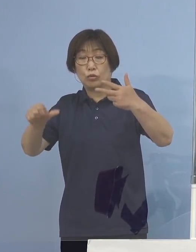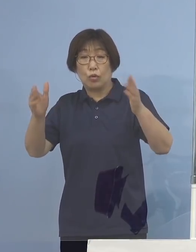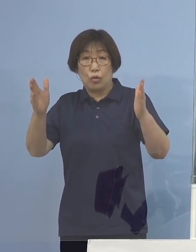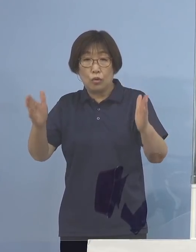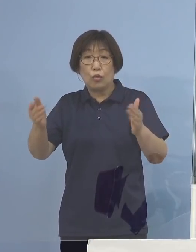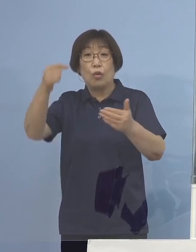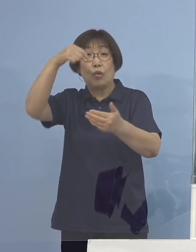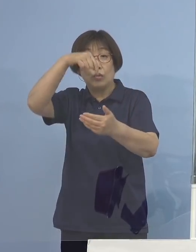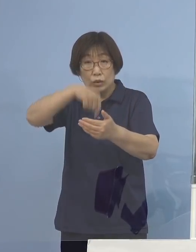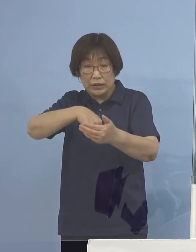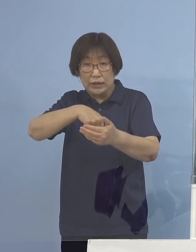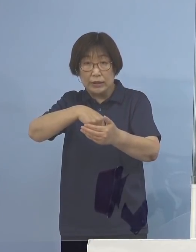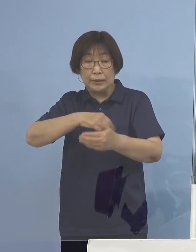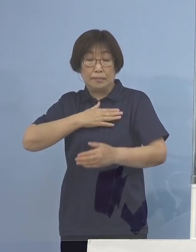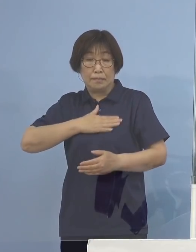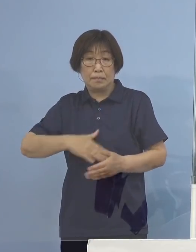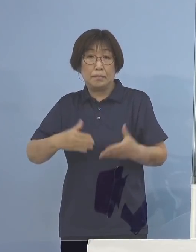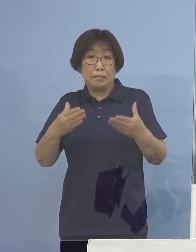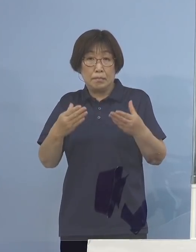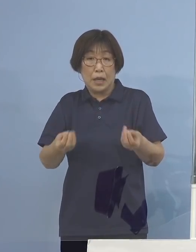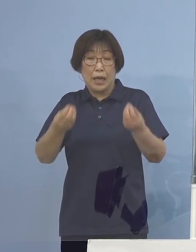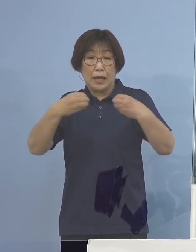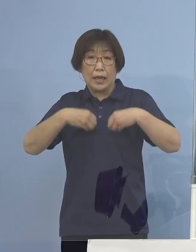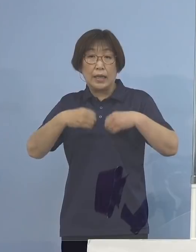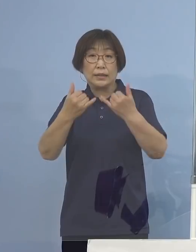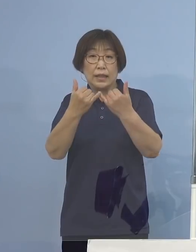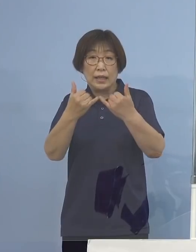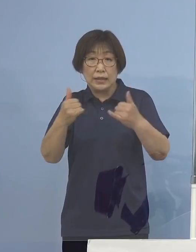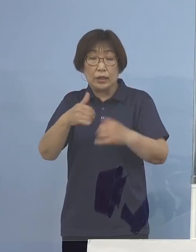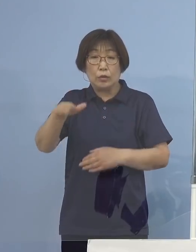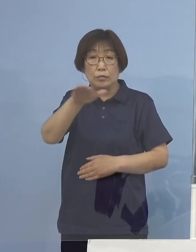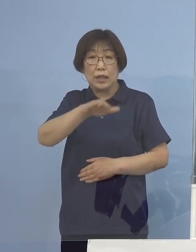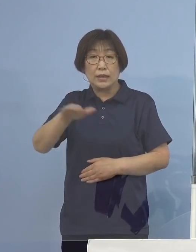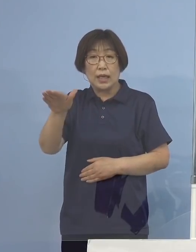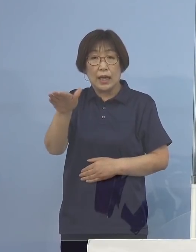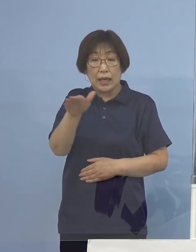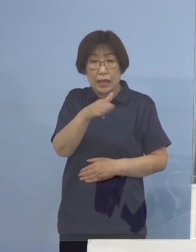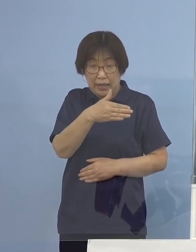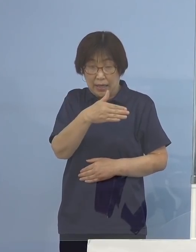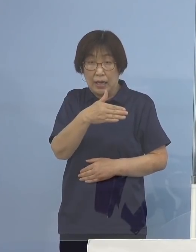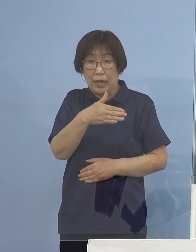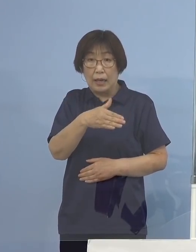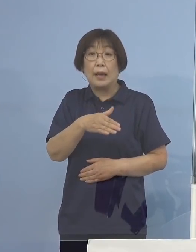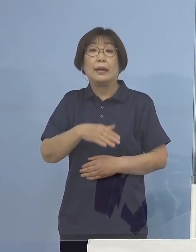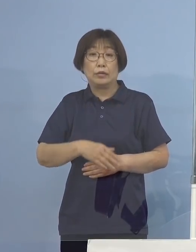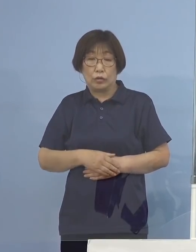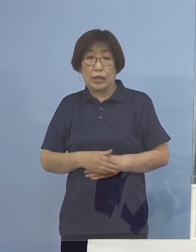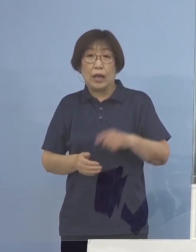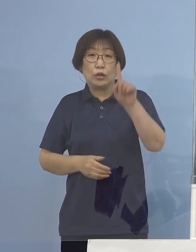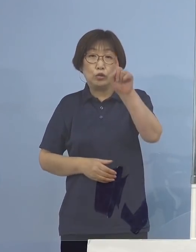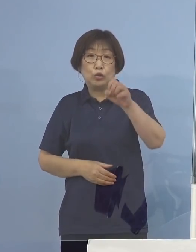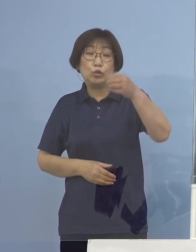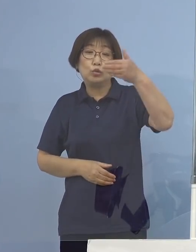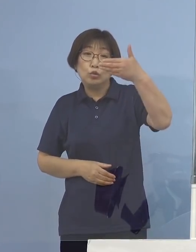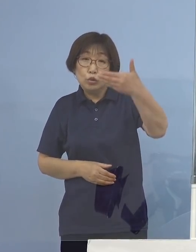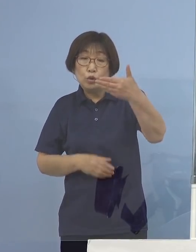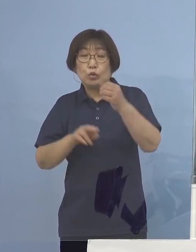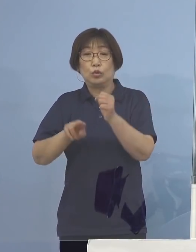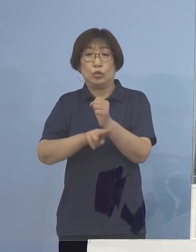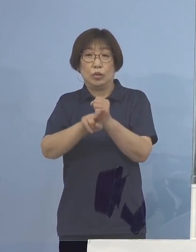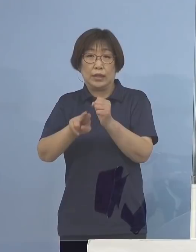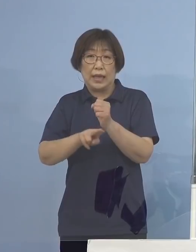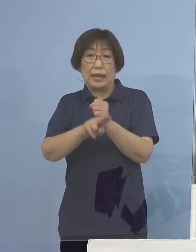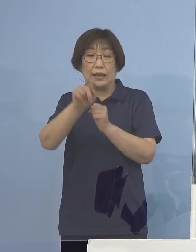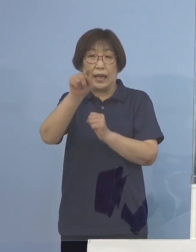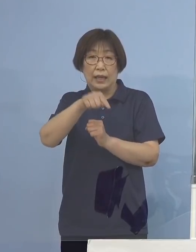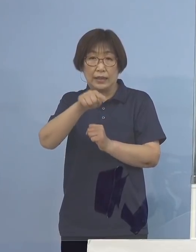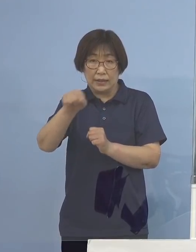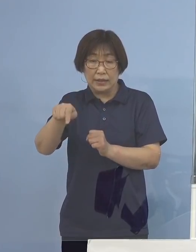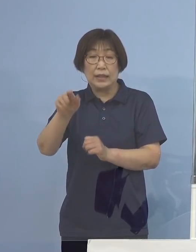確認された感染者の皆さんから採取した 19検体について実施したものであります